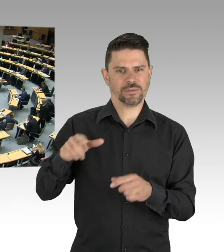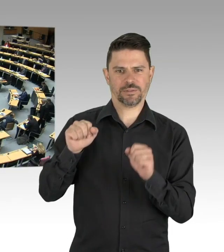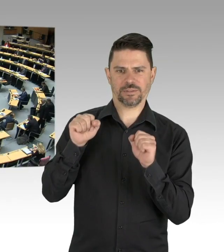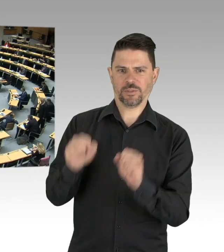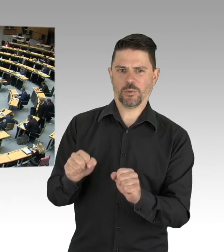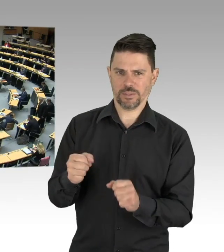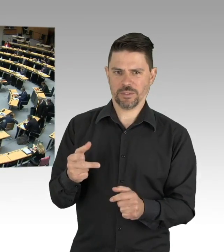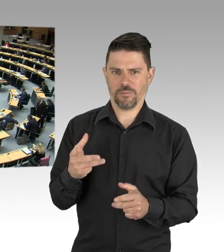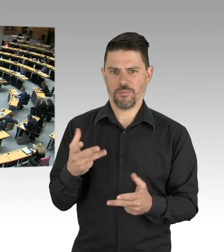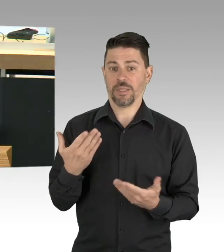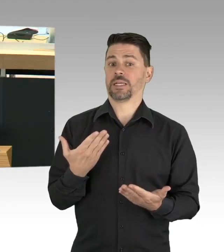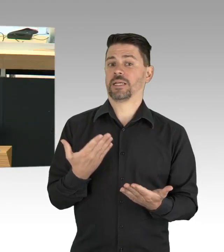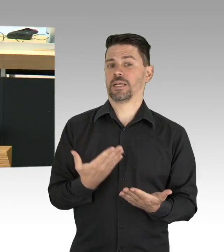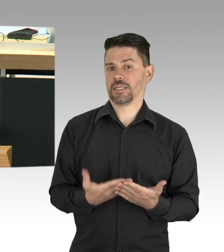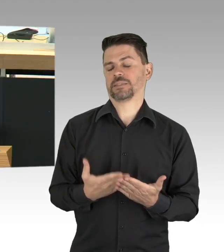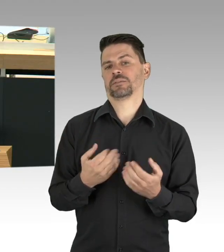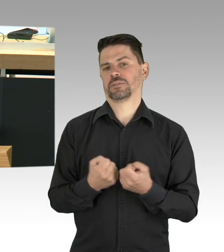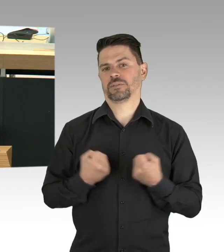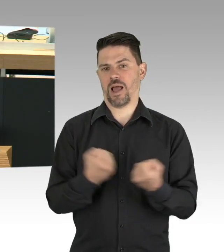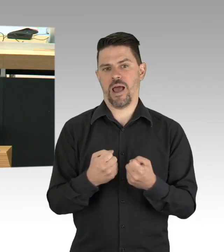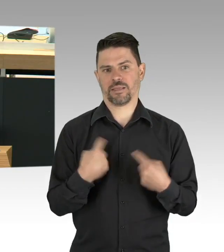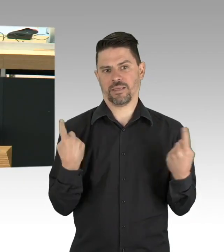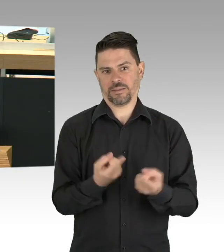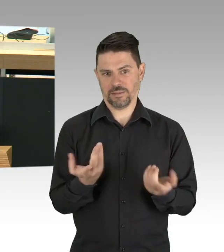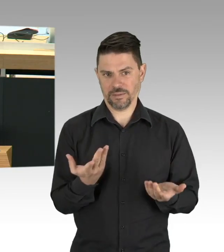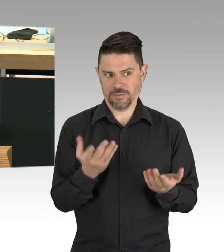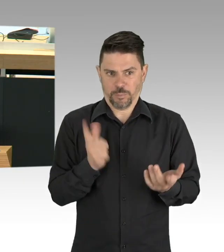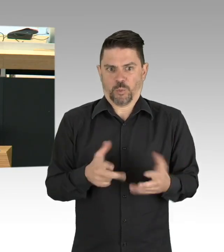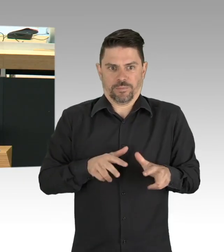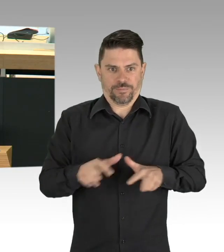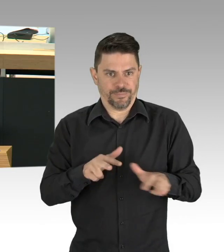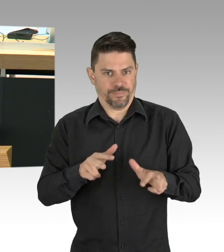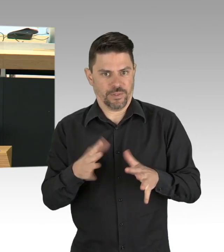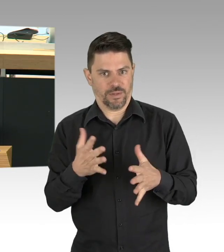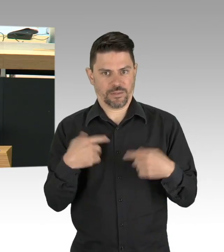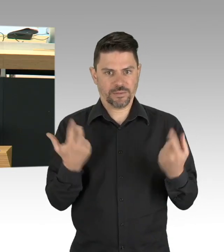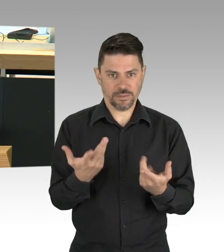wenn sie nicht weiß, wie die Miete im nächsten Monat bezahlt oder was für die Kids zu essen auf den Tisch kommt.